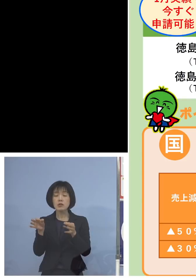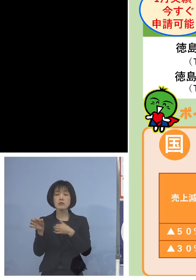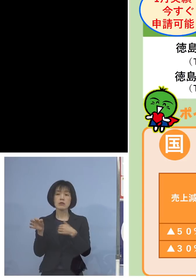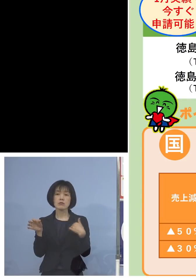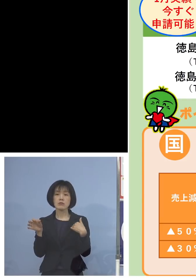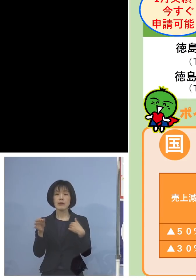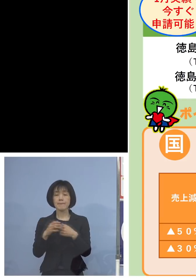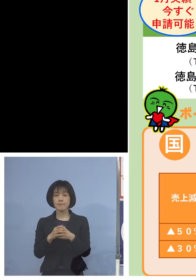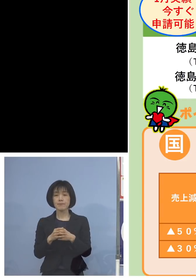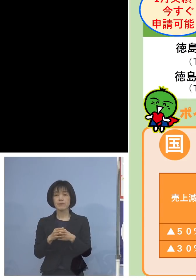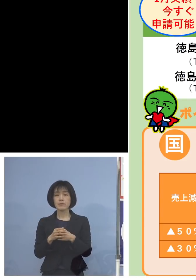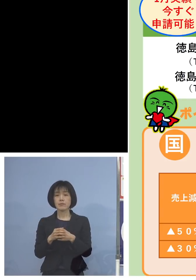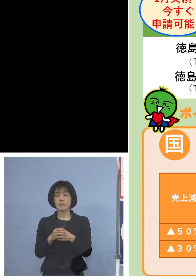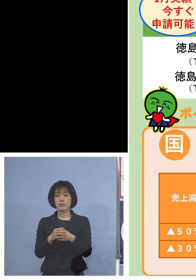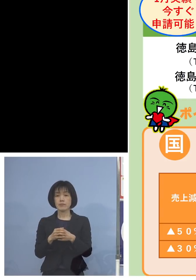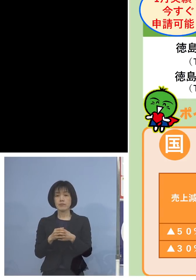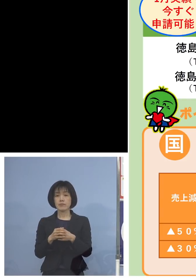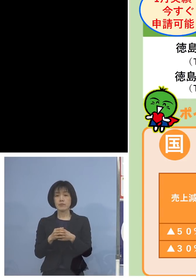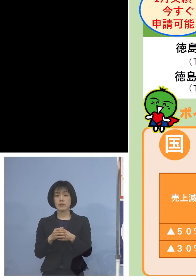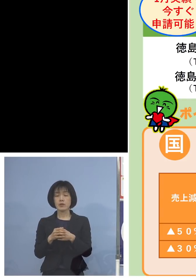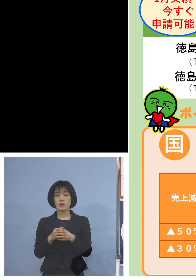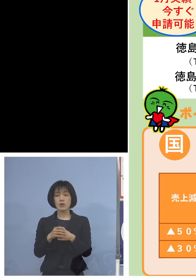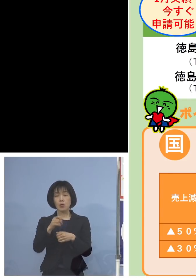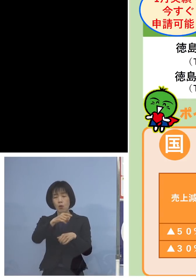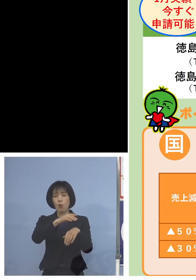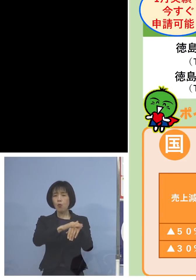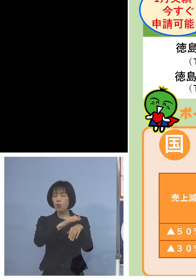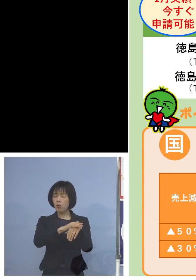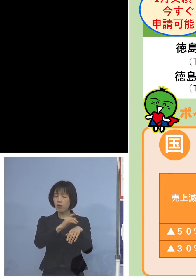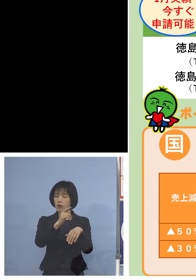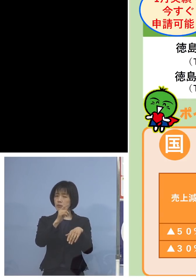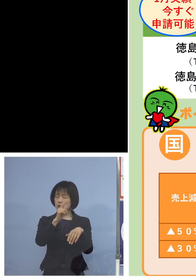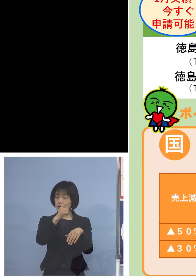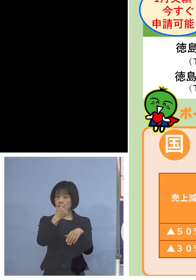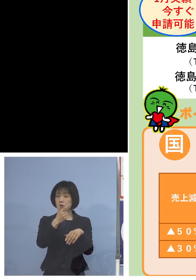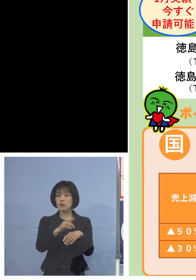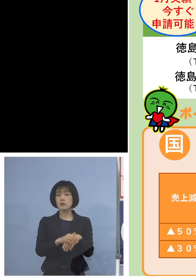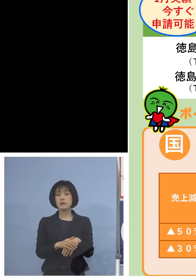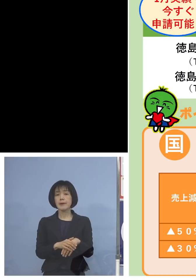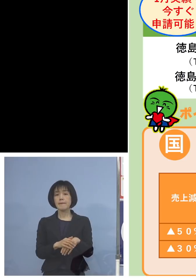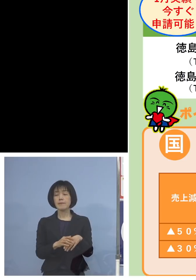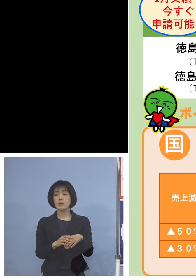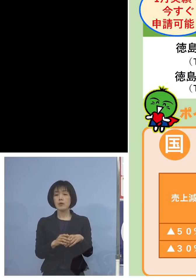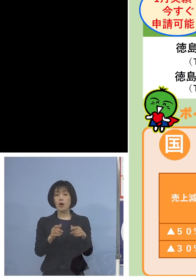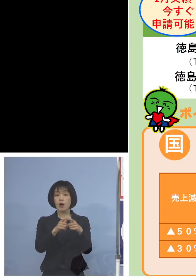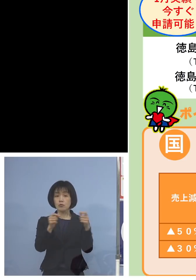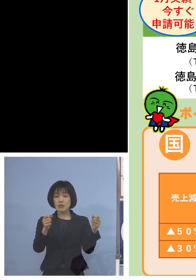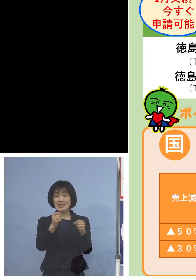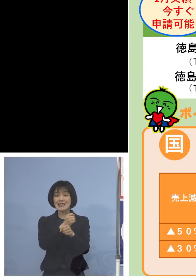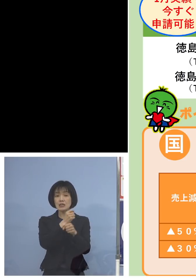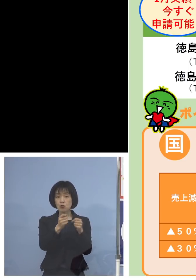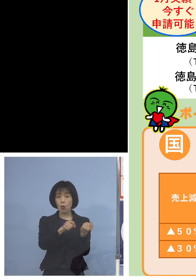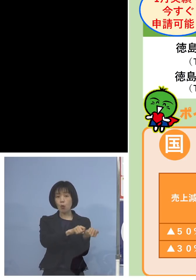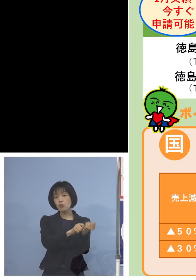算定は少し県とは違う訳でありますが この国の事業復活支援金